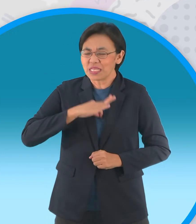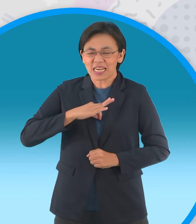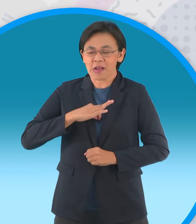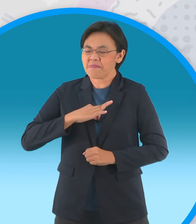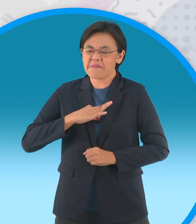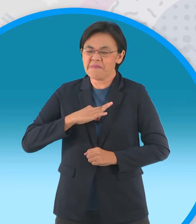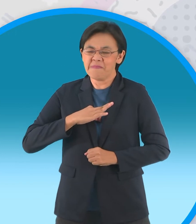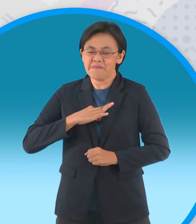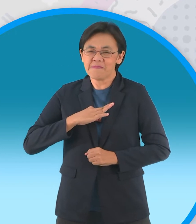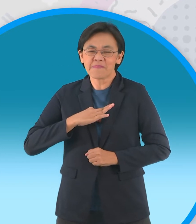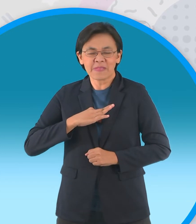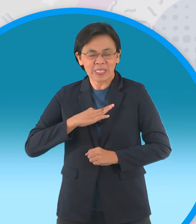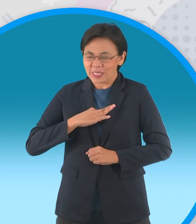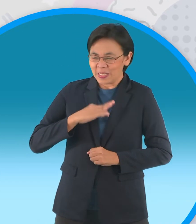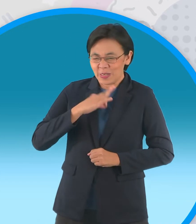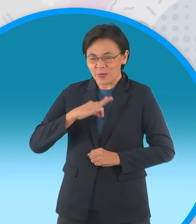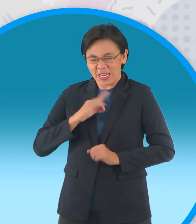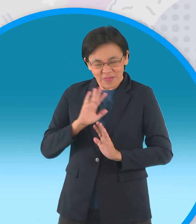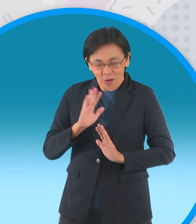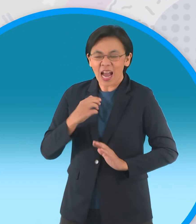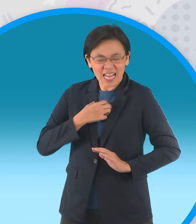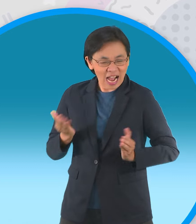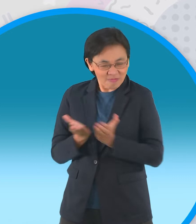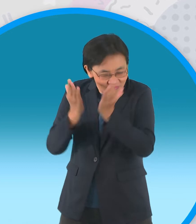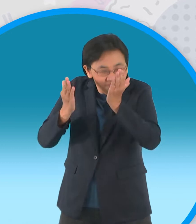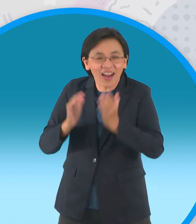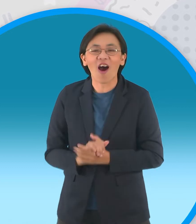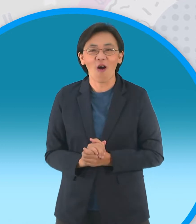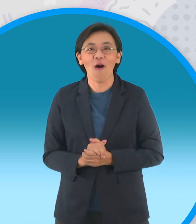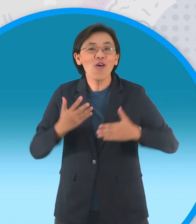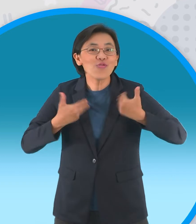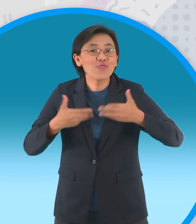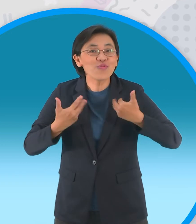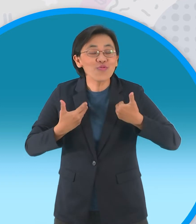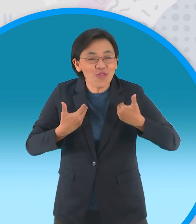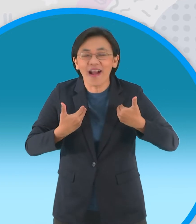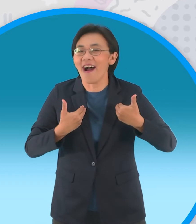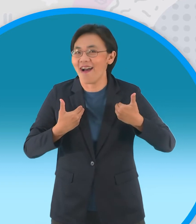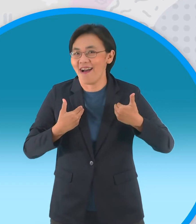วันนี้มันต้องเอาคืนบ้าง เฮ้ยอย่าพูดอย่างนั้นสิ ร่วมสนุกกัน ถามมา คำถามนะครับถามว่า